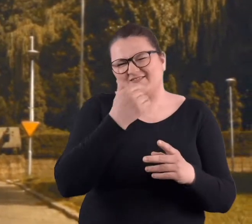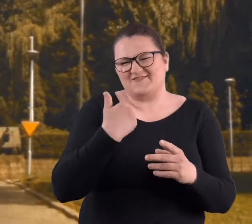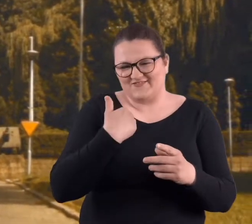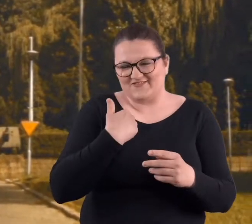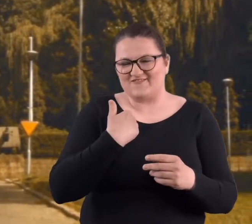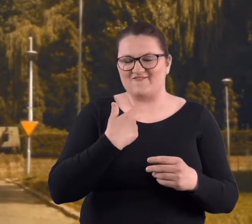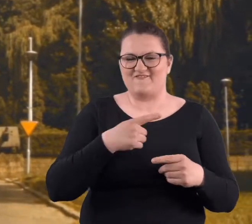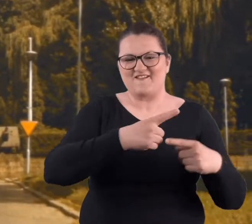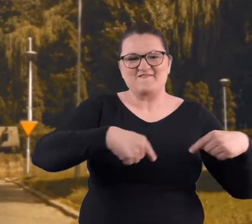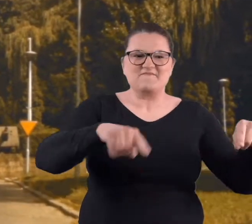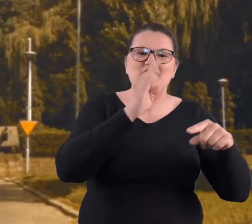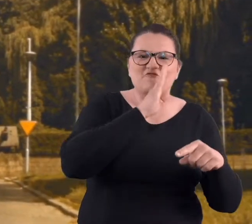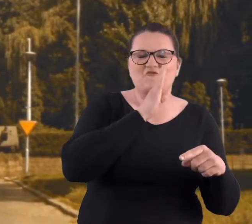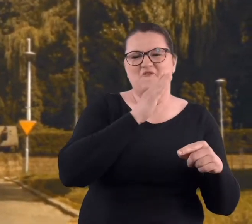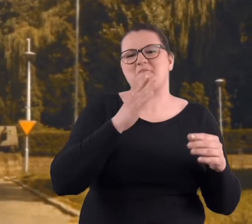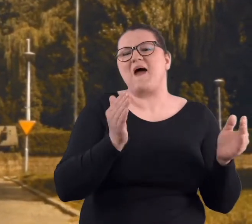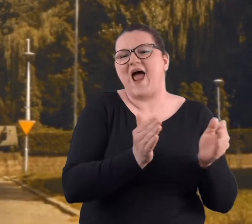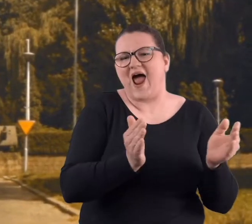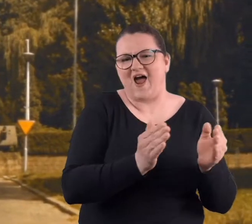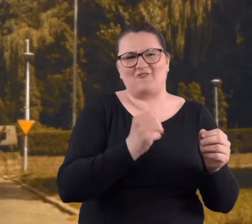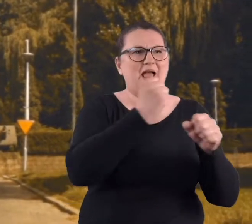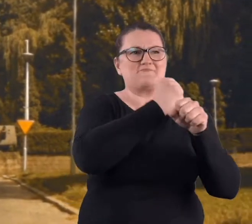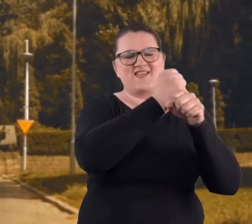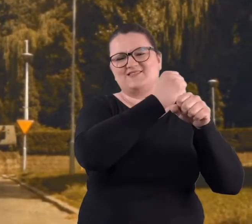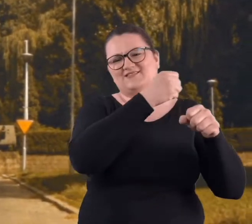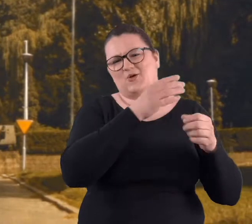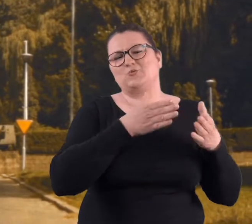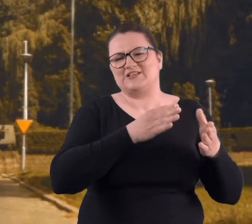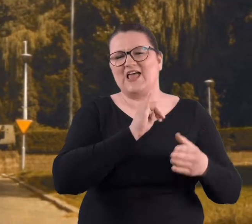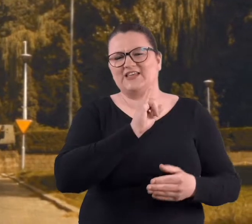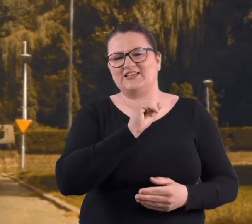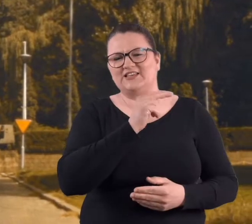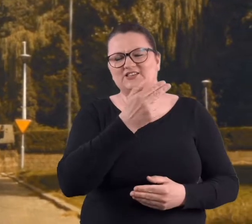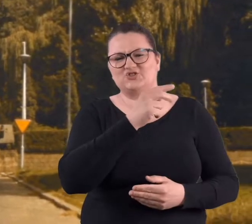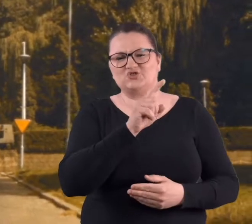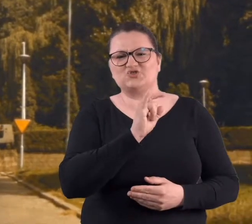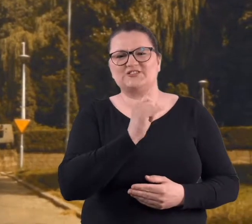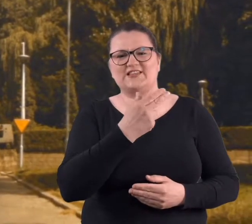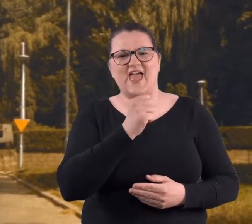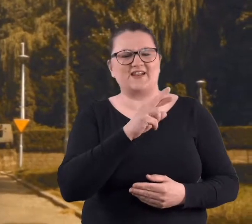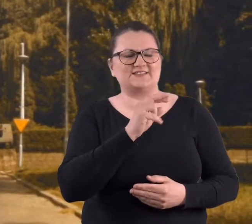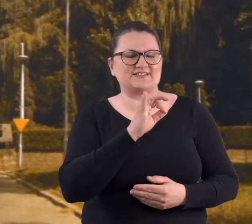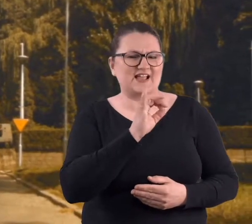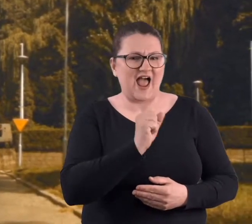Podwórko było małe w kamienicy na ul. Inżynierskiej, więc